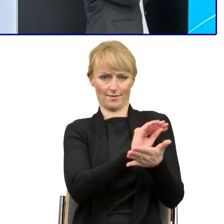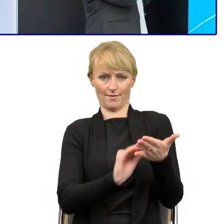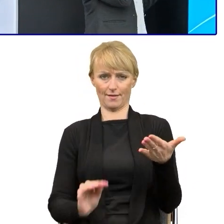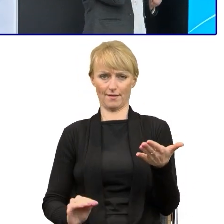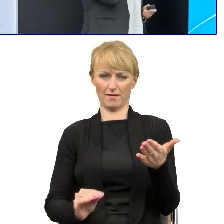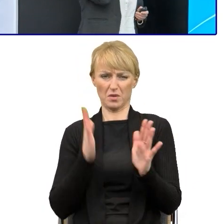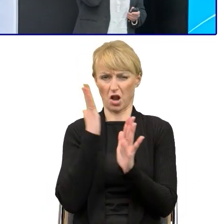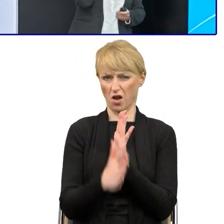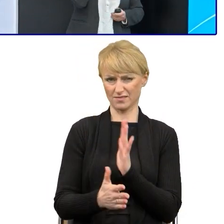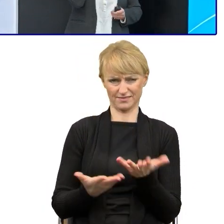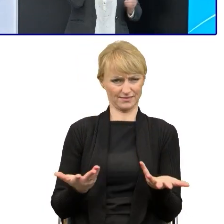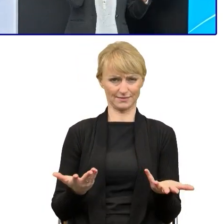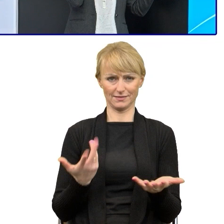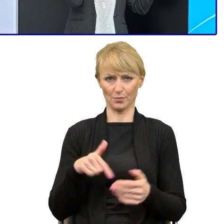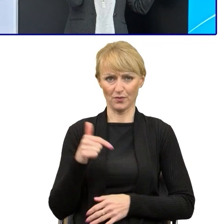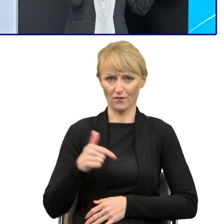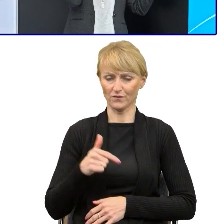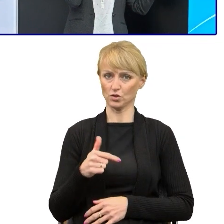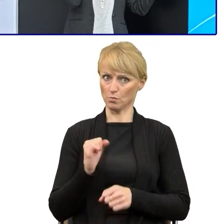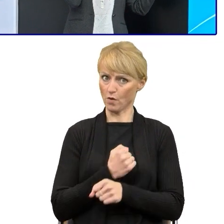I z tym właśnie właściwym zrozumieniem Plain language,